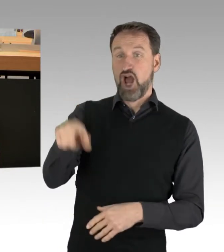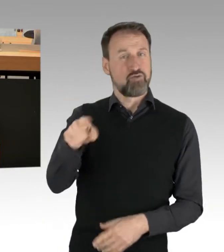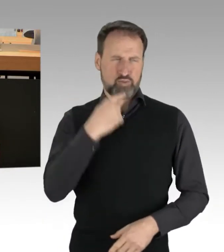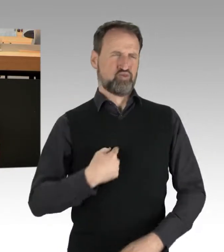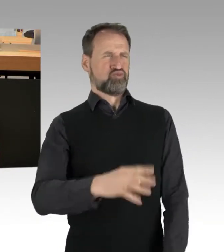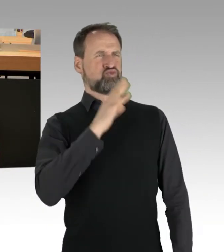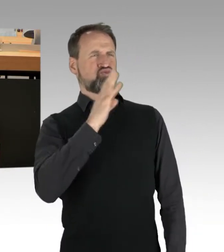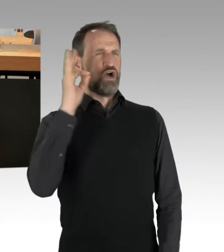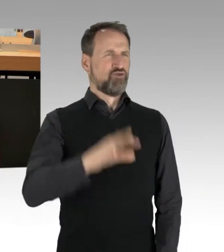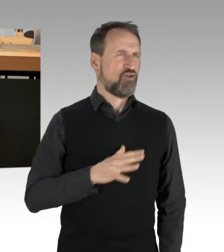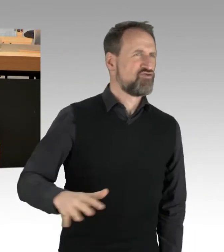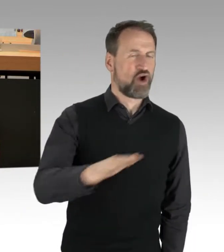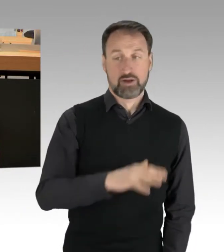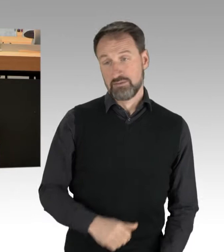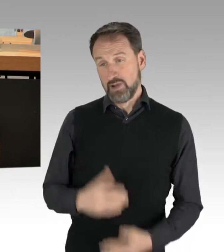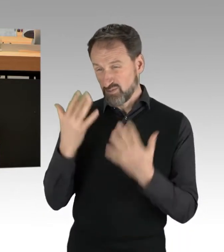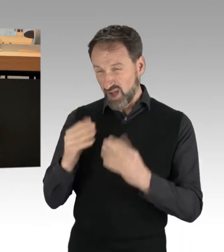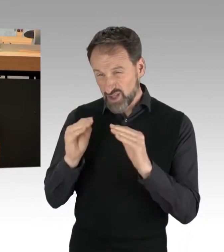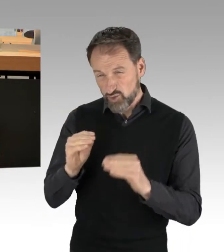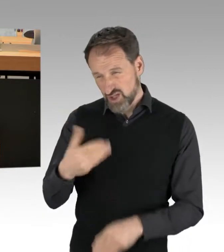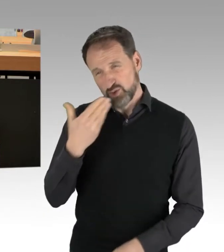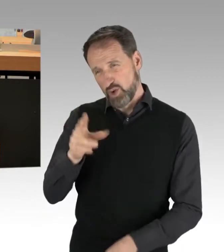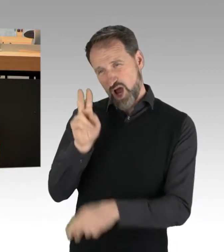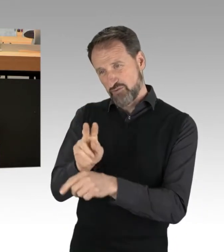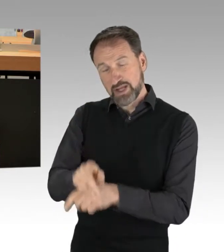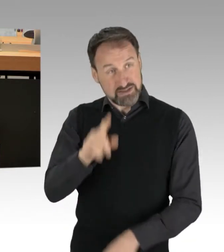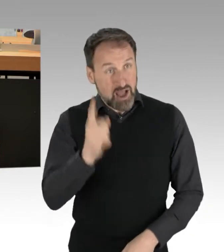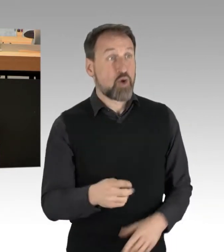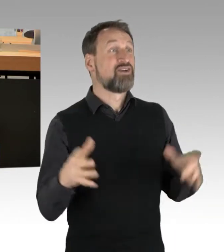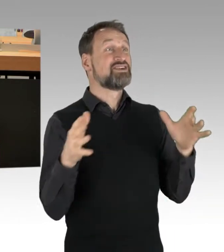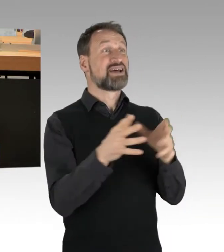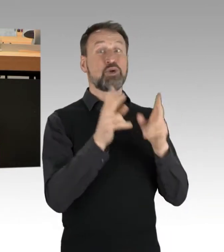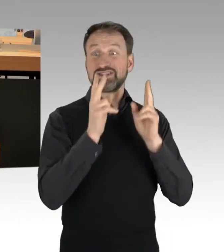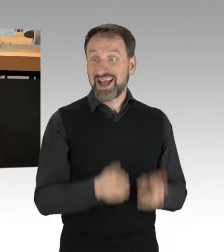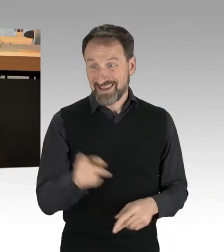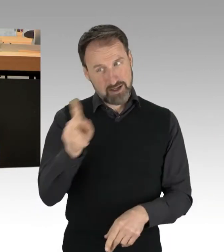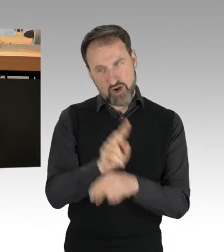sondern auch beim Versammlungsrecht besser aufpassen sollen. Aber was will man denn auch schon erwarten? Sie heißen es gut,